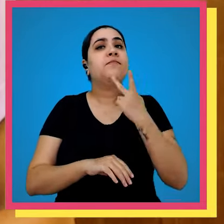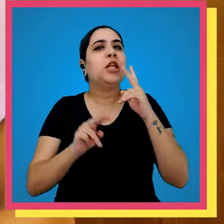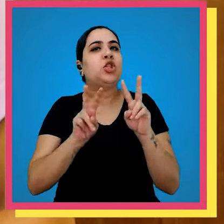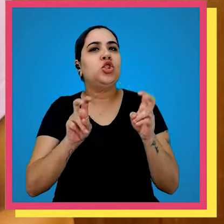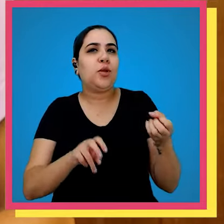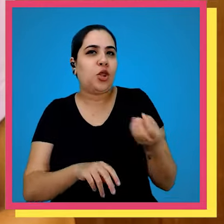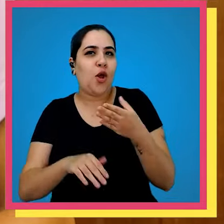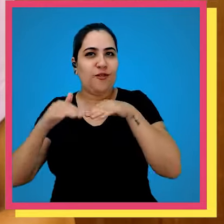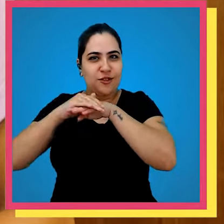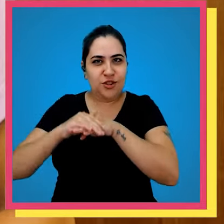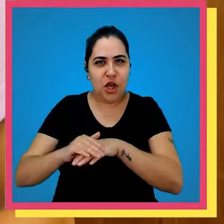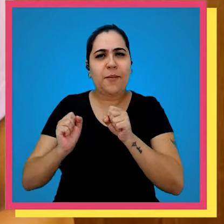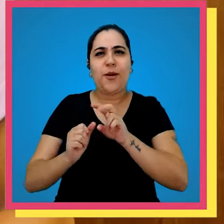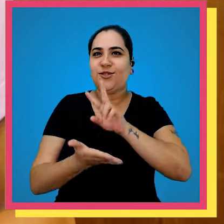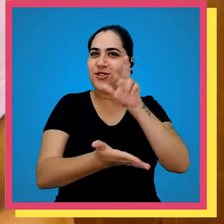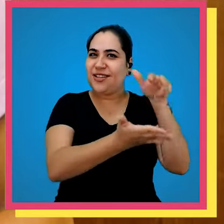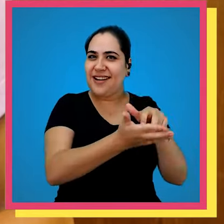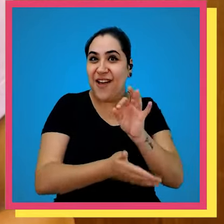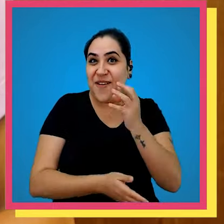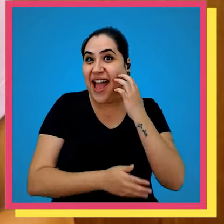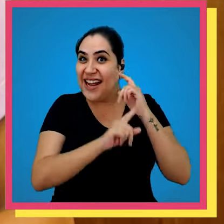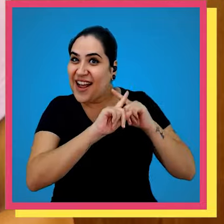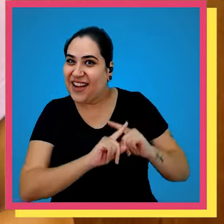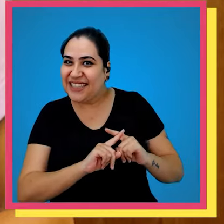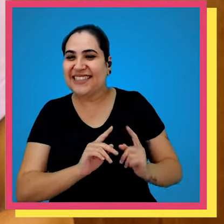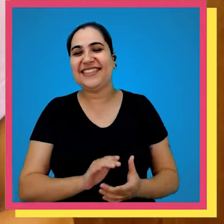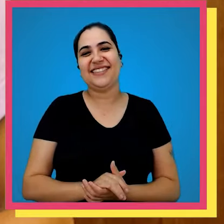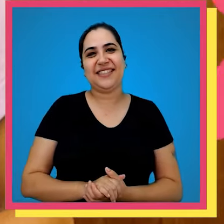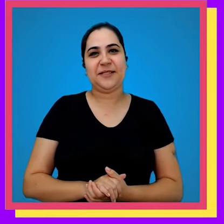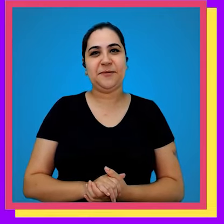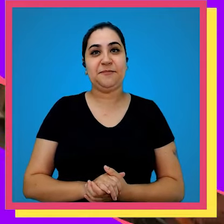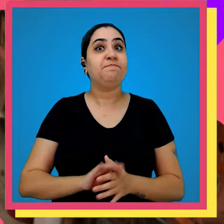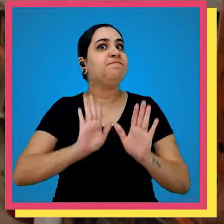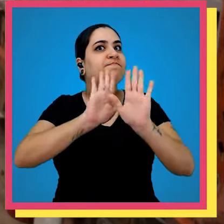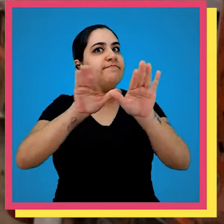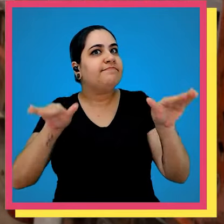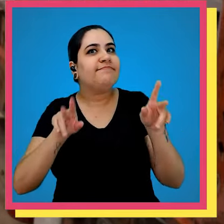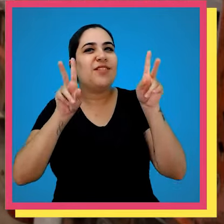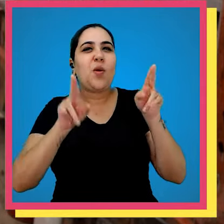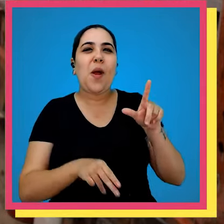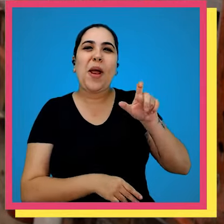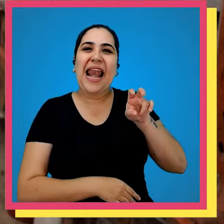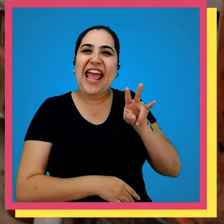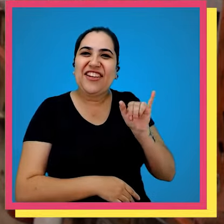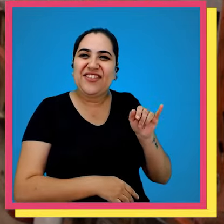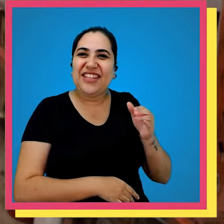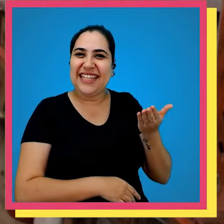falando em novo estoque acho que podemos dar um pulinho lá na mesma na Rosa gente como a gente